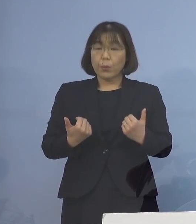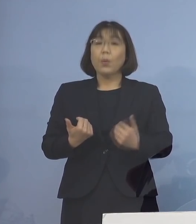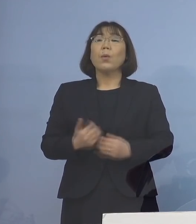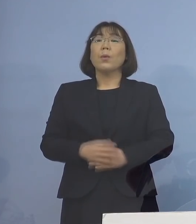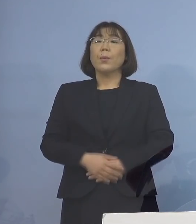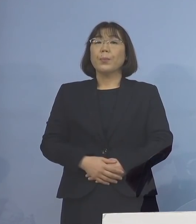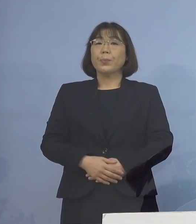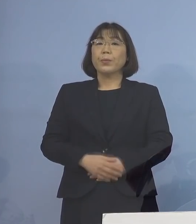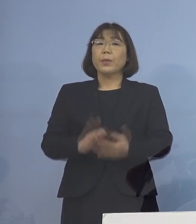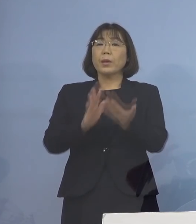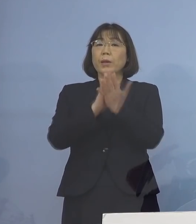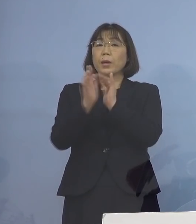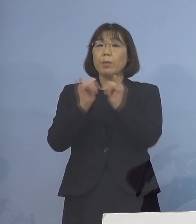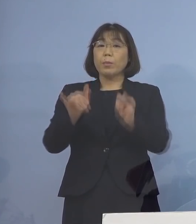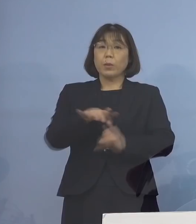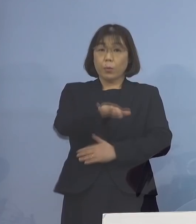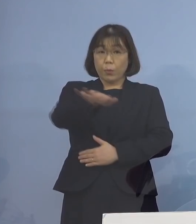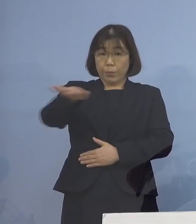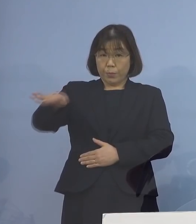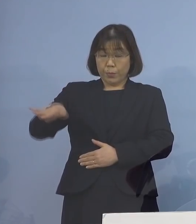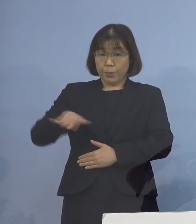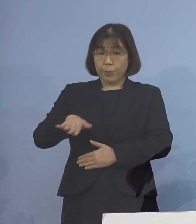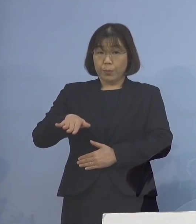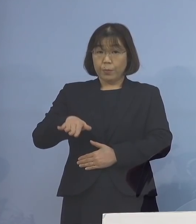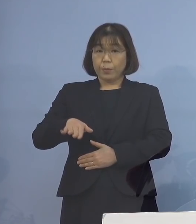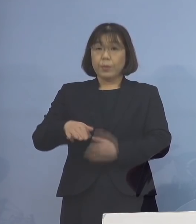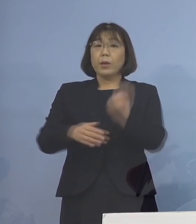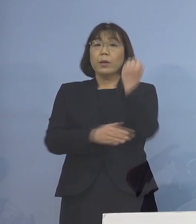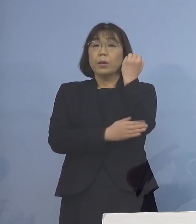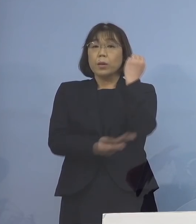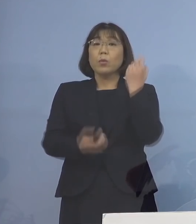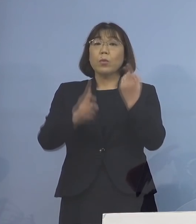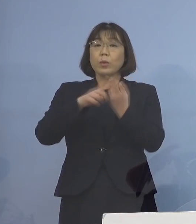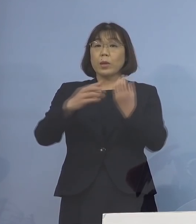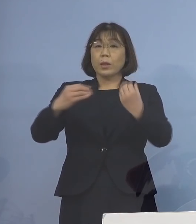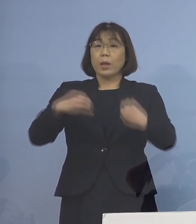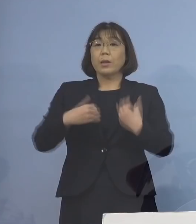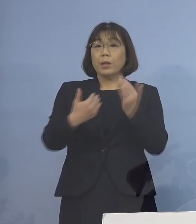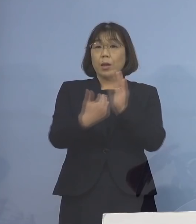県民の皆様方におかれましては 基本的な感染防止対策の